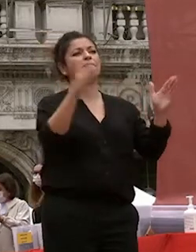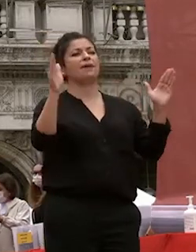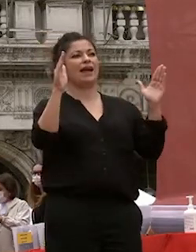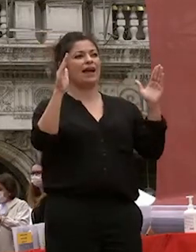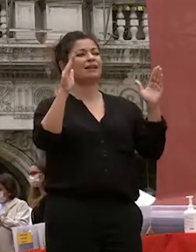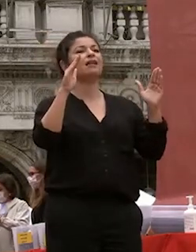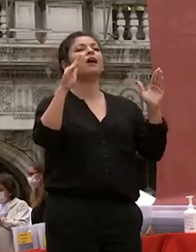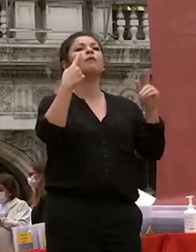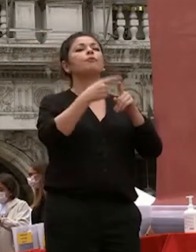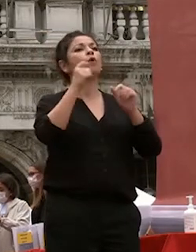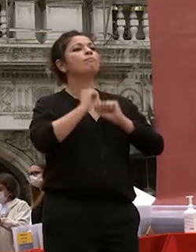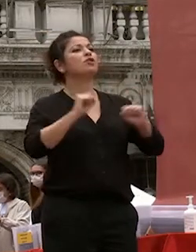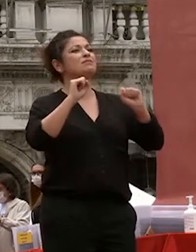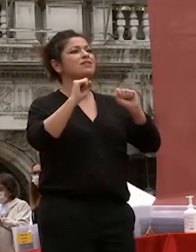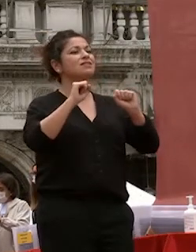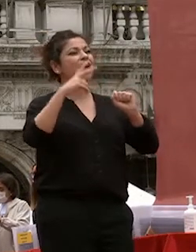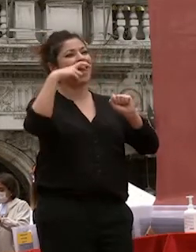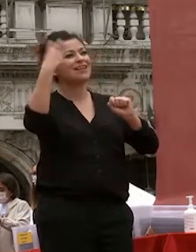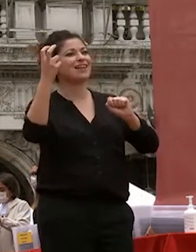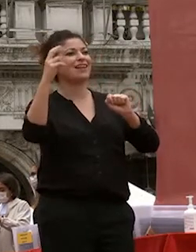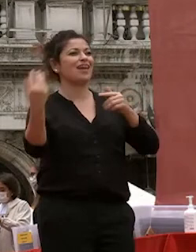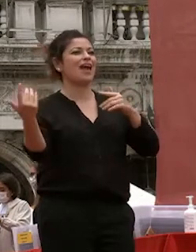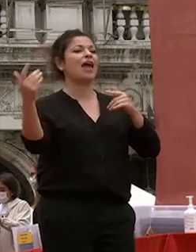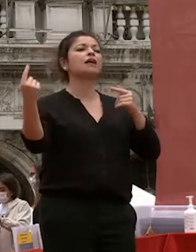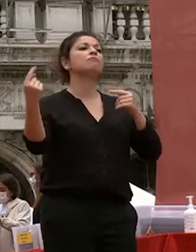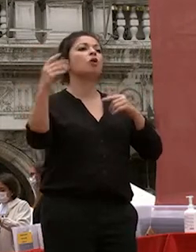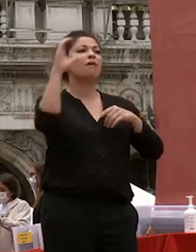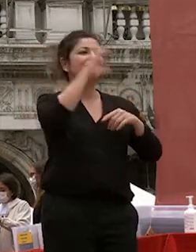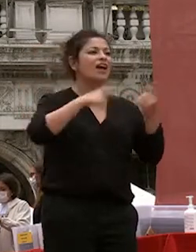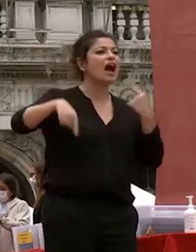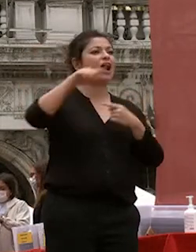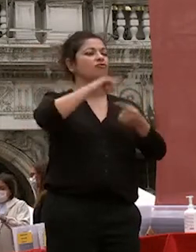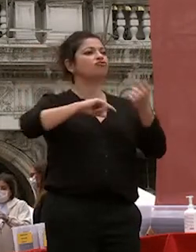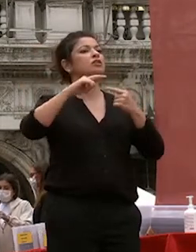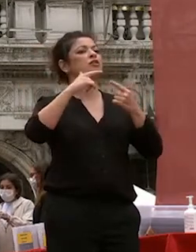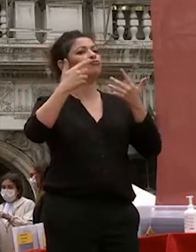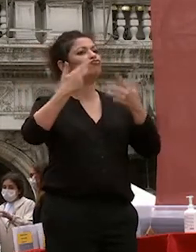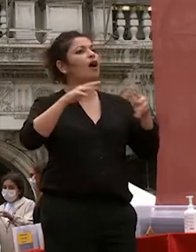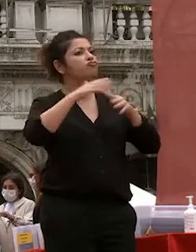studio all'estero che offriva fin dal suo esordio a docenti e studenti